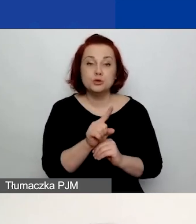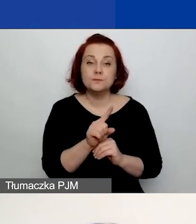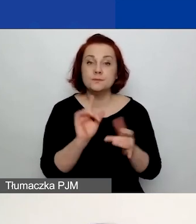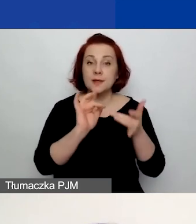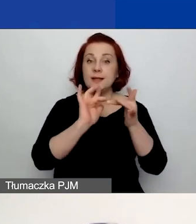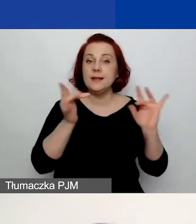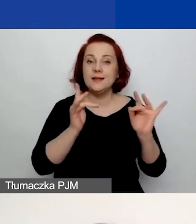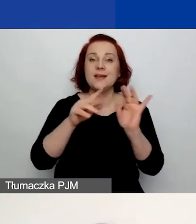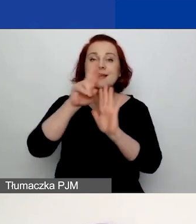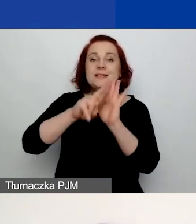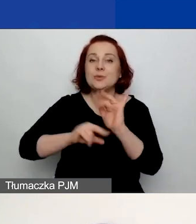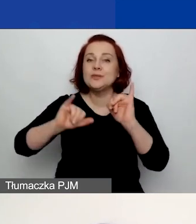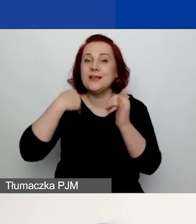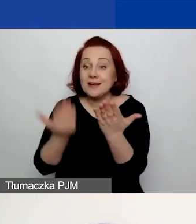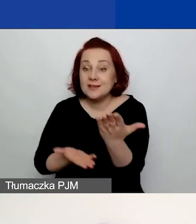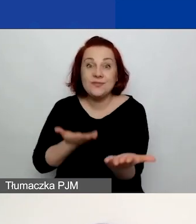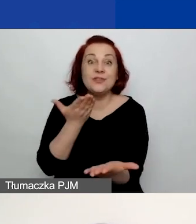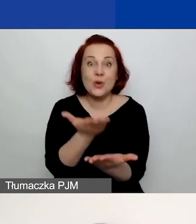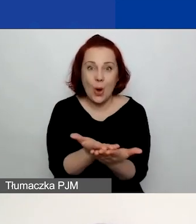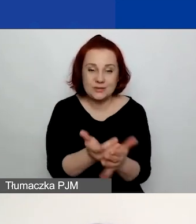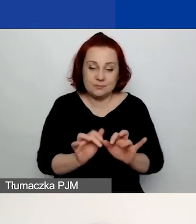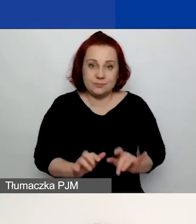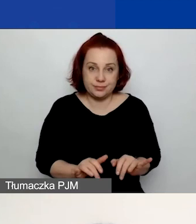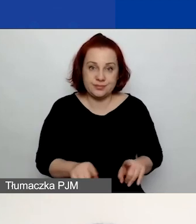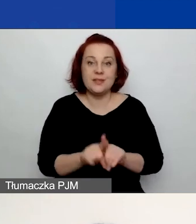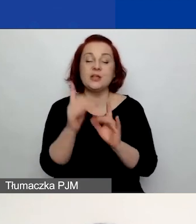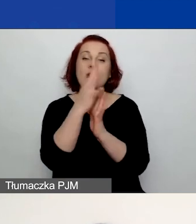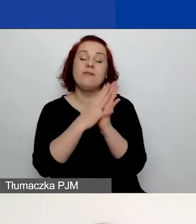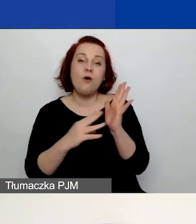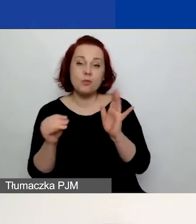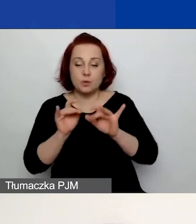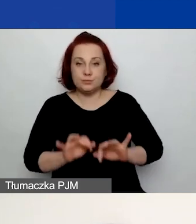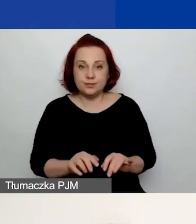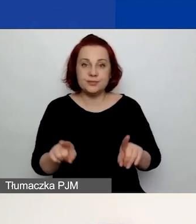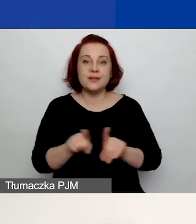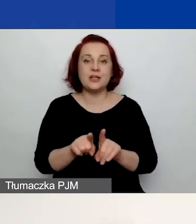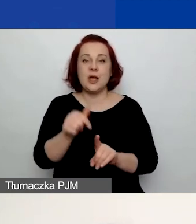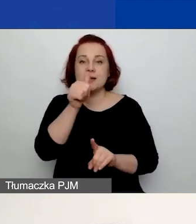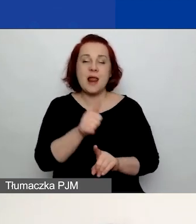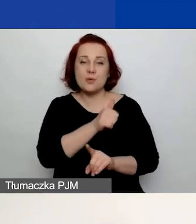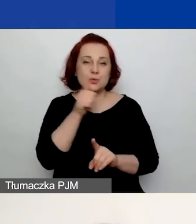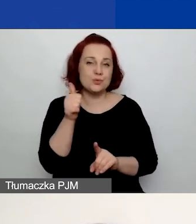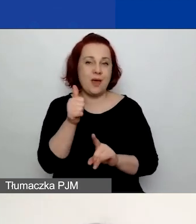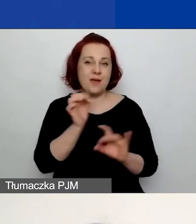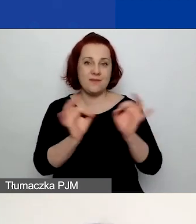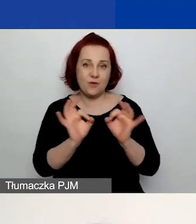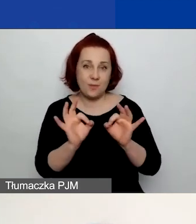instrukcja składania wniosków w generatorze, formularze wniosków i klauzula informacyjna. Instrukcja i formularze to te same dokumenty,